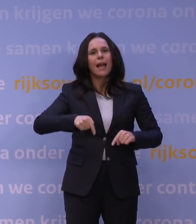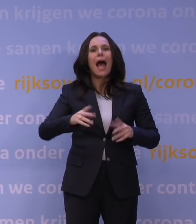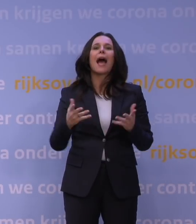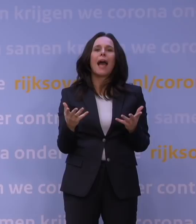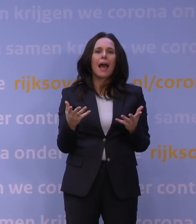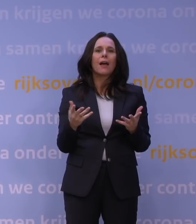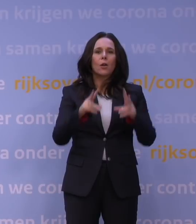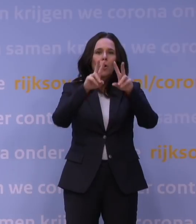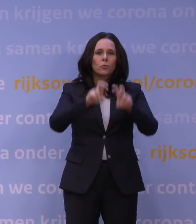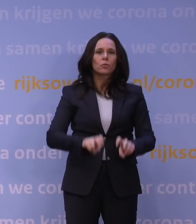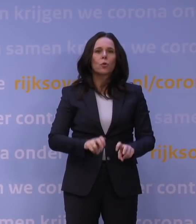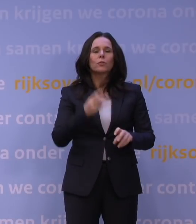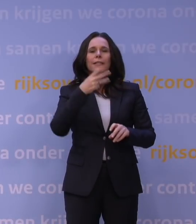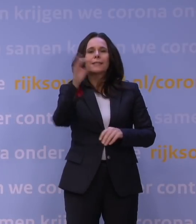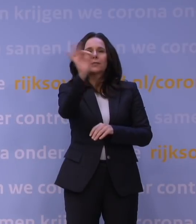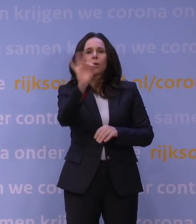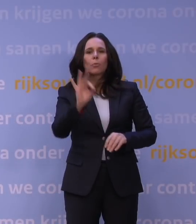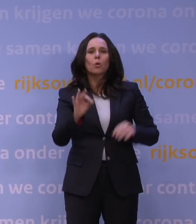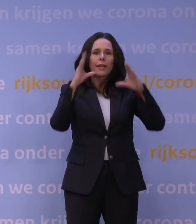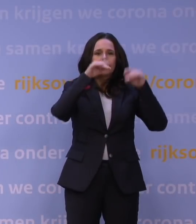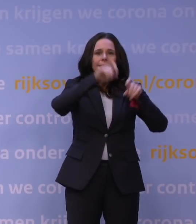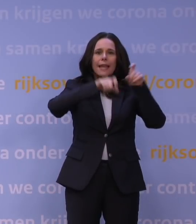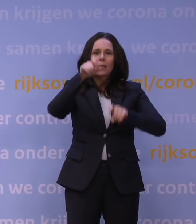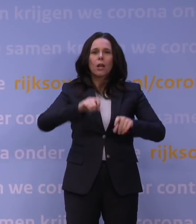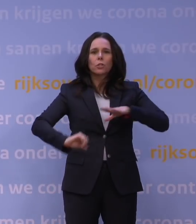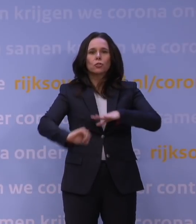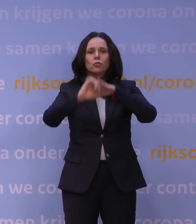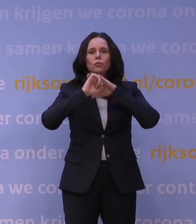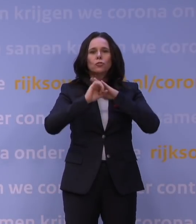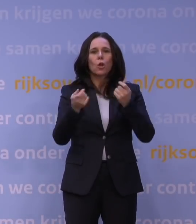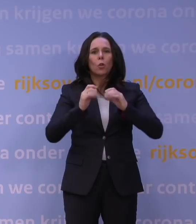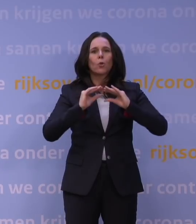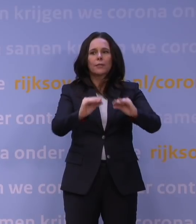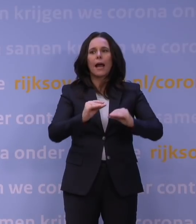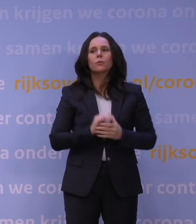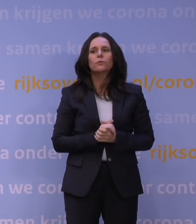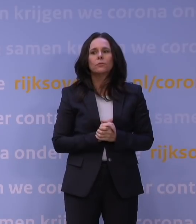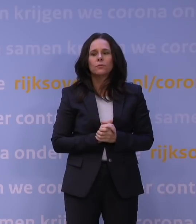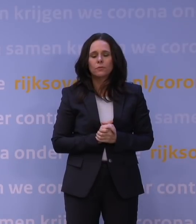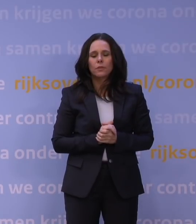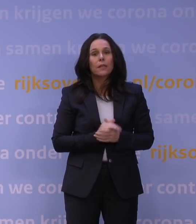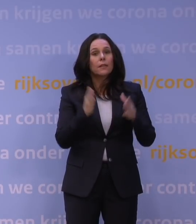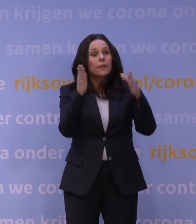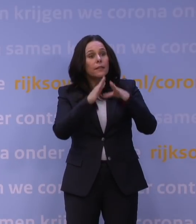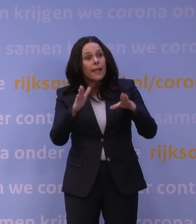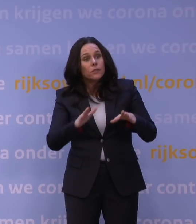en slechts 30 procent van de Nederlanders steunt deze harde lockdown. Ik vraag me af of mensen met kerst zich nog aan de adviesregels gaan houden.